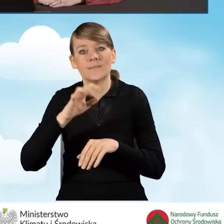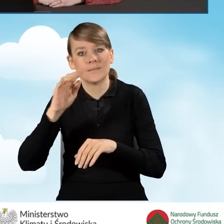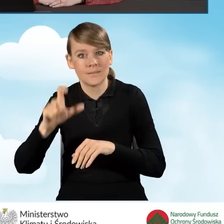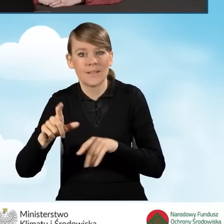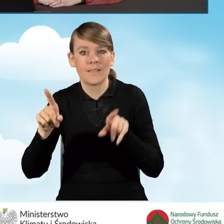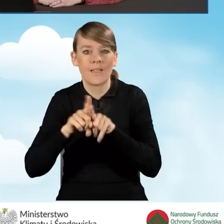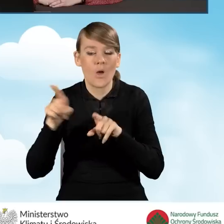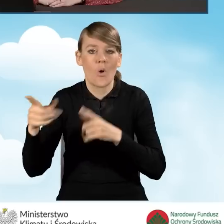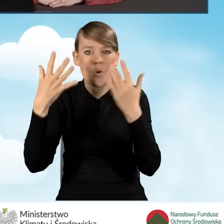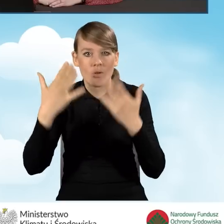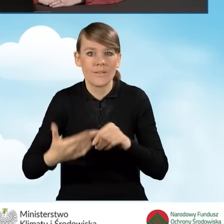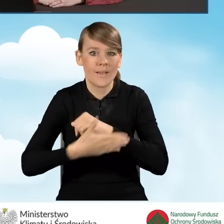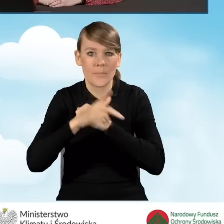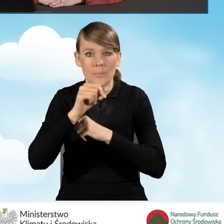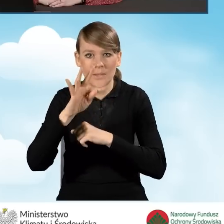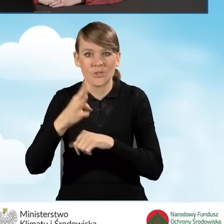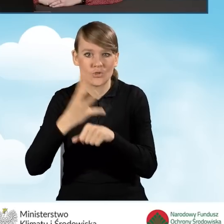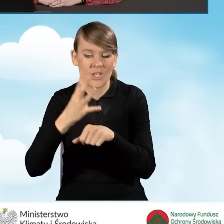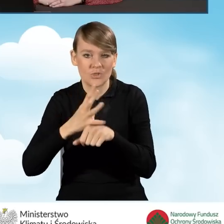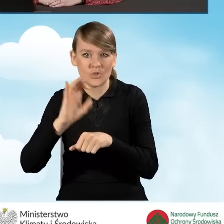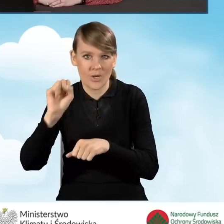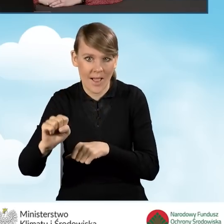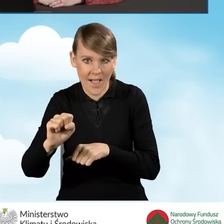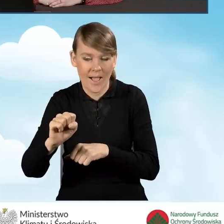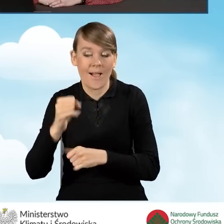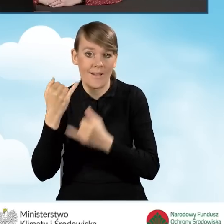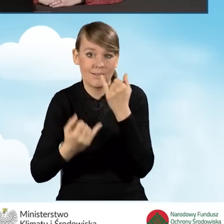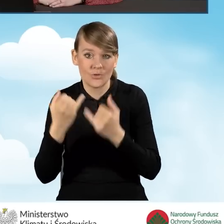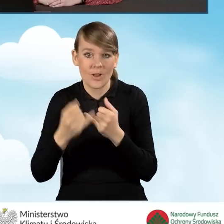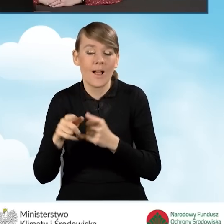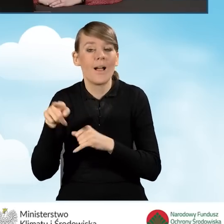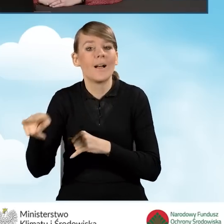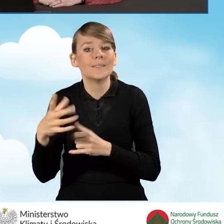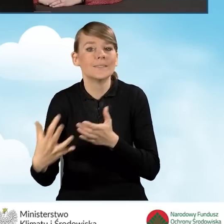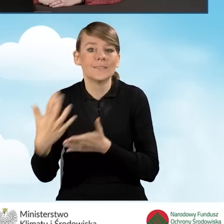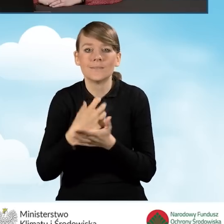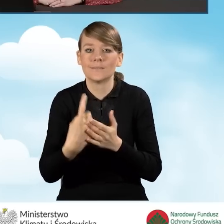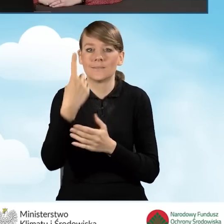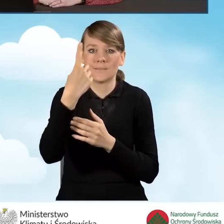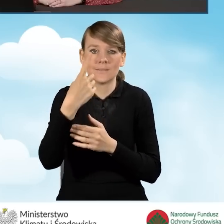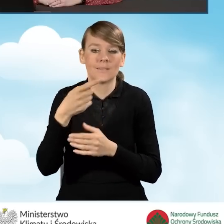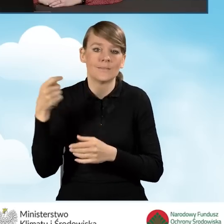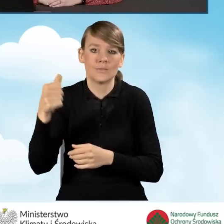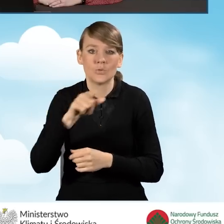oraz rozlicza się na podstawie PIT-40A. W przypadku, jeśli jedynym dochodem wnioskodawcy jest świadczenie z ZUS